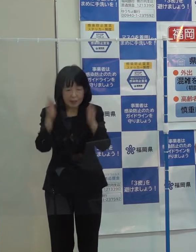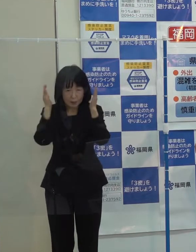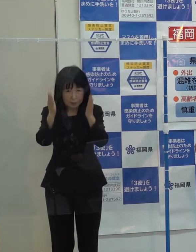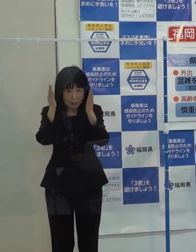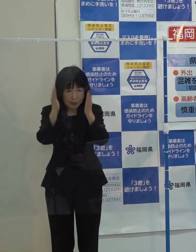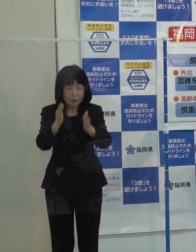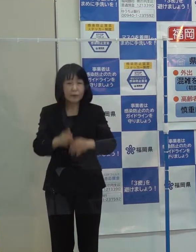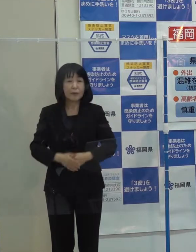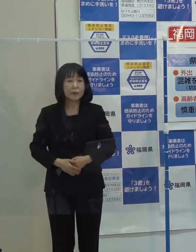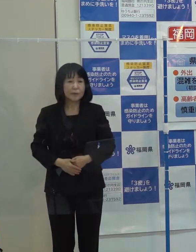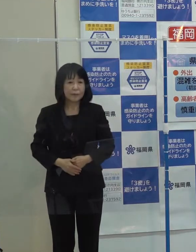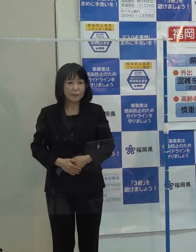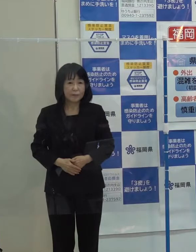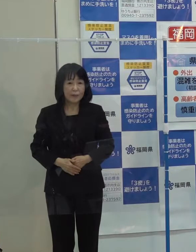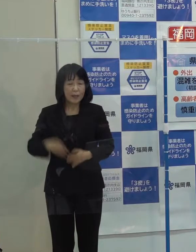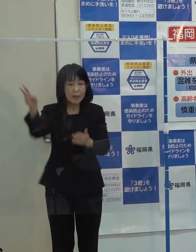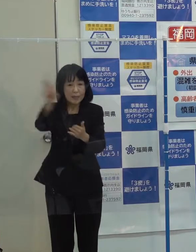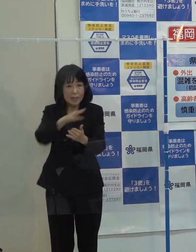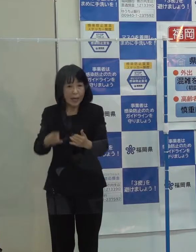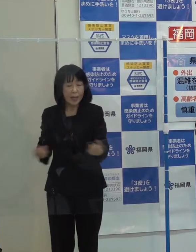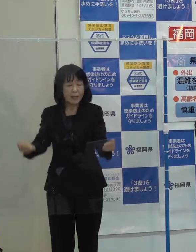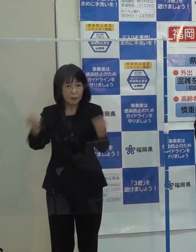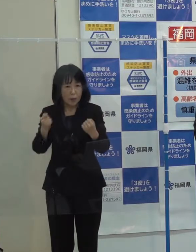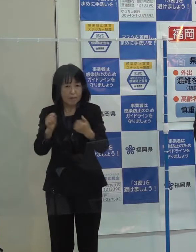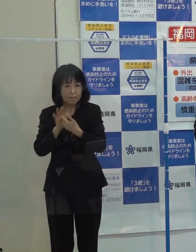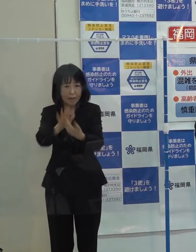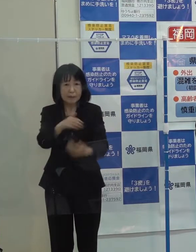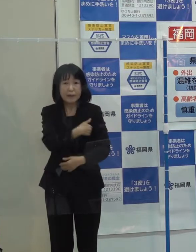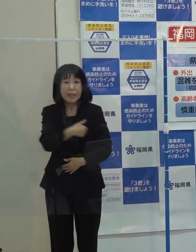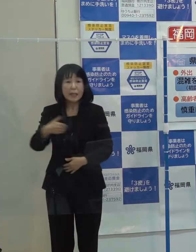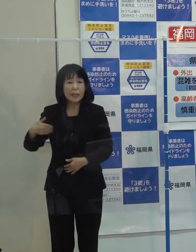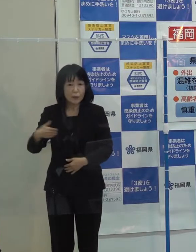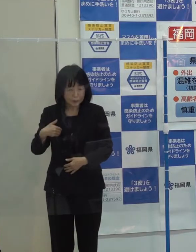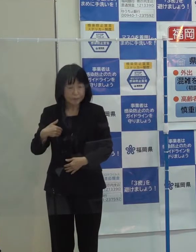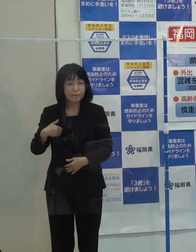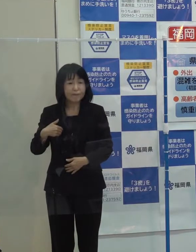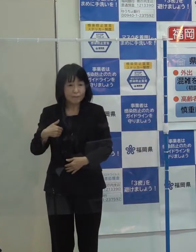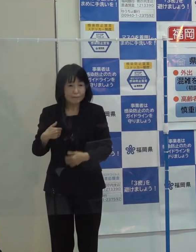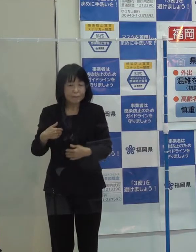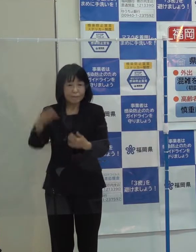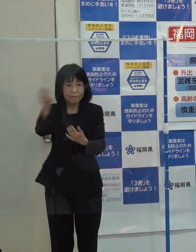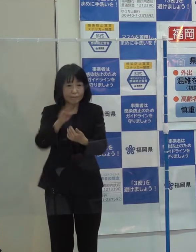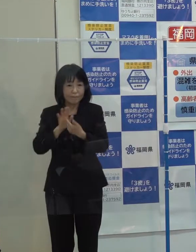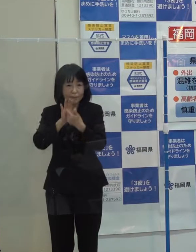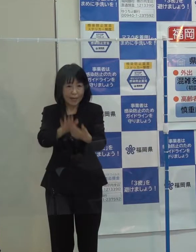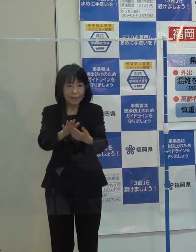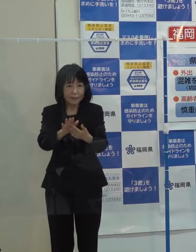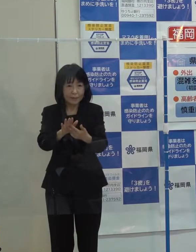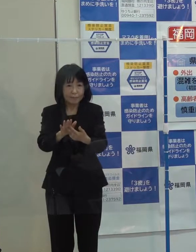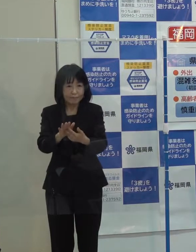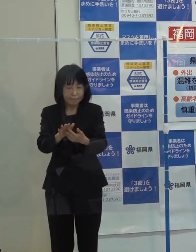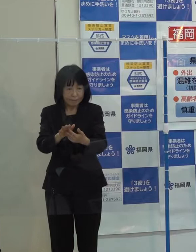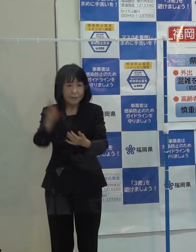そして 災害に強い福岡県づくり 防災・減災にも取り組んでいきます 第３位です